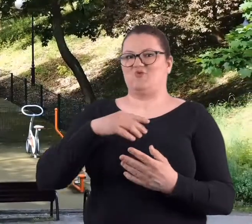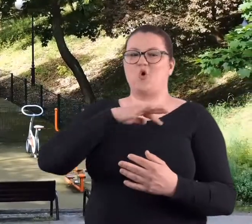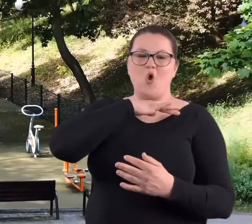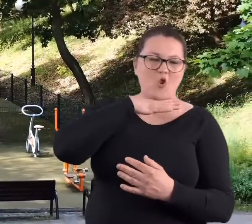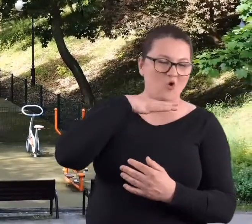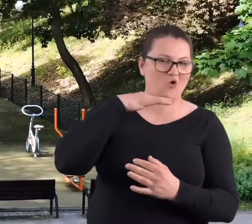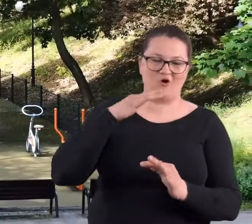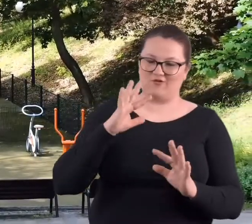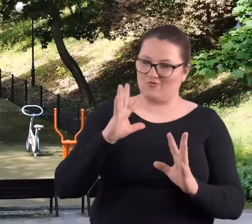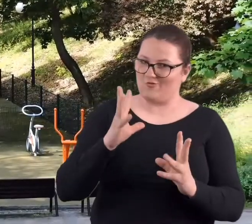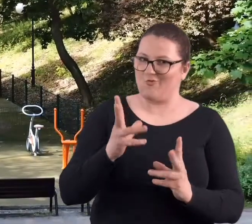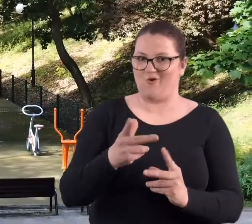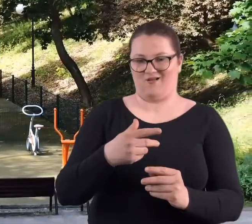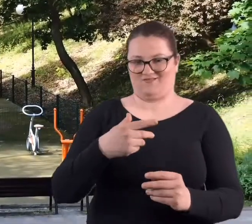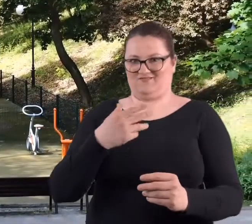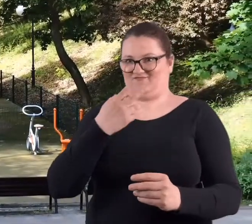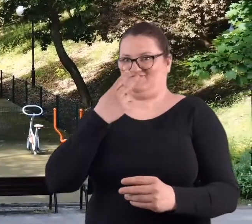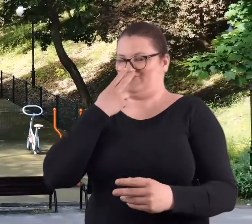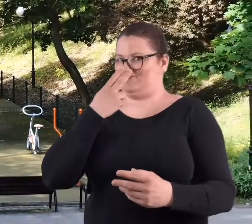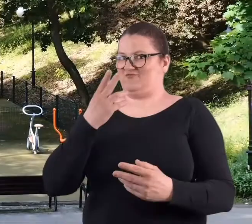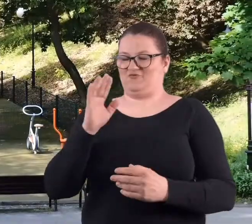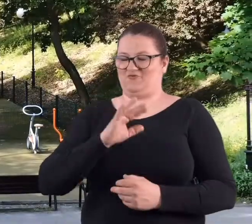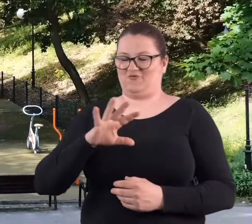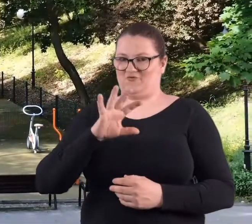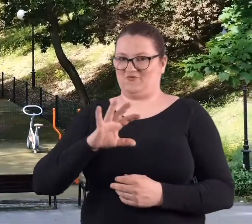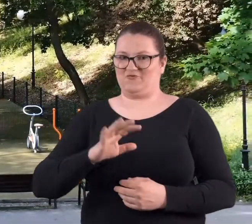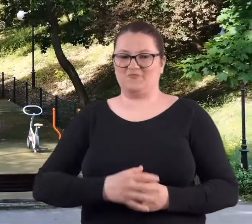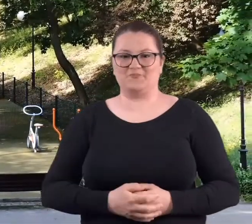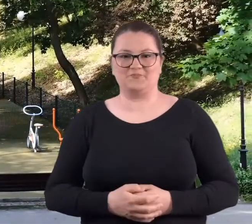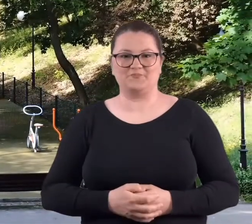To jest takie bardzo kolorowe i widowiskowe.